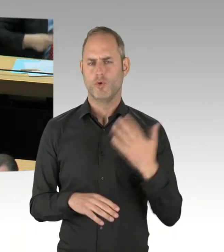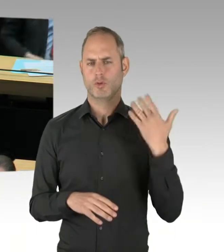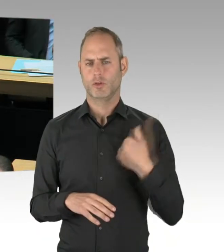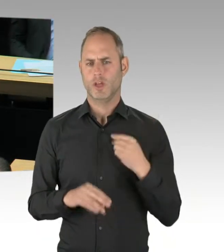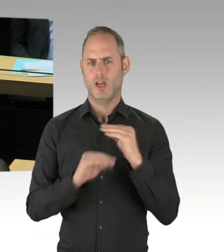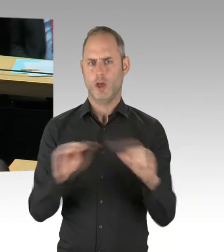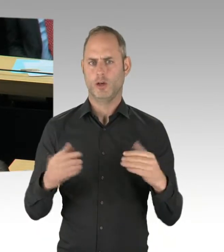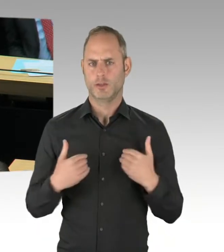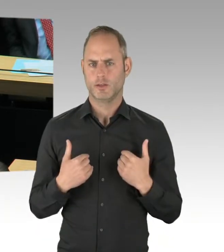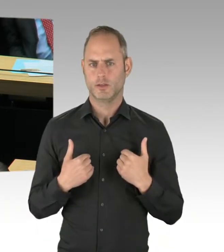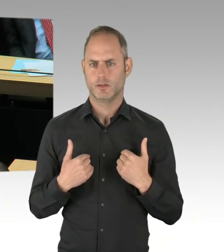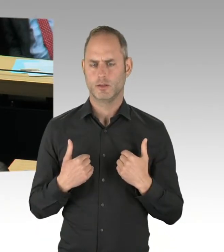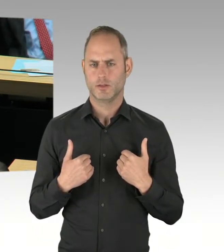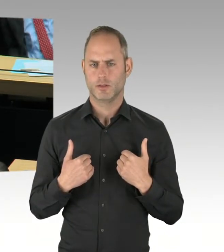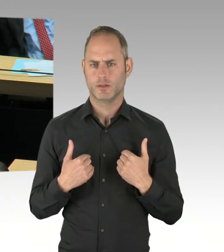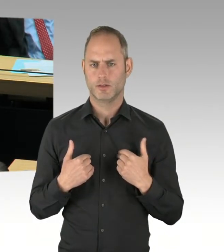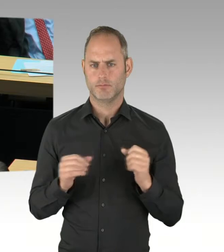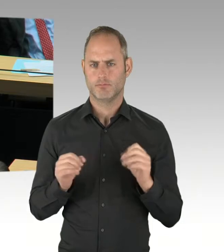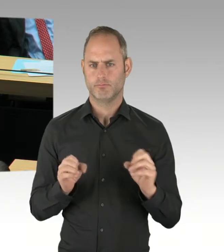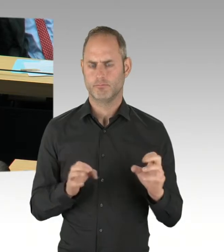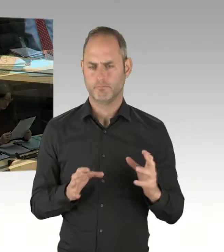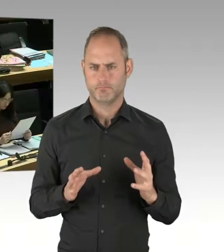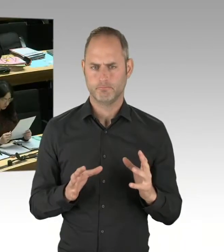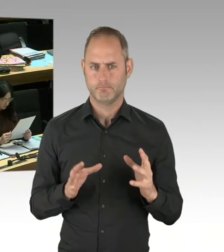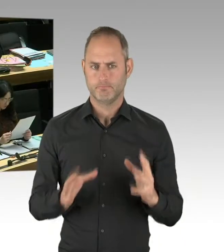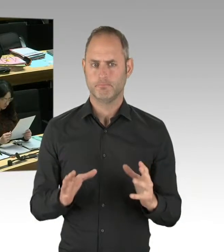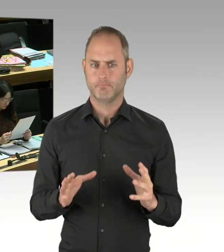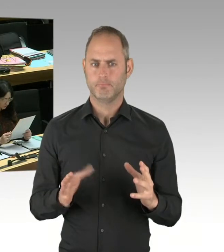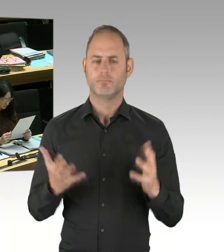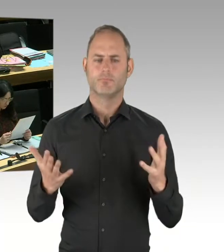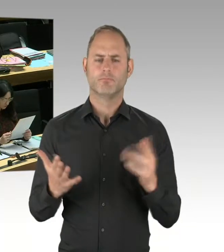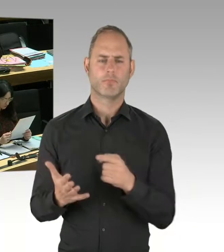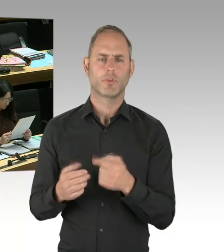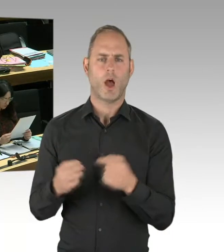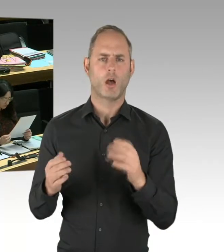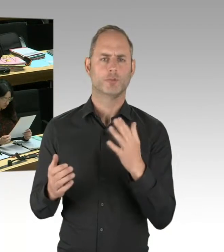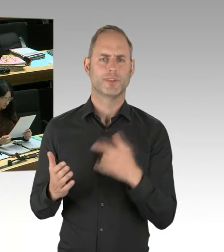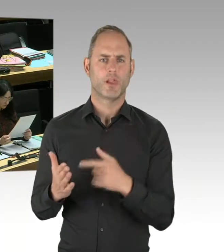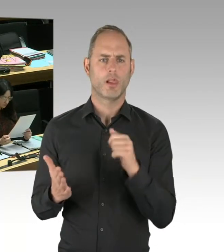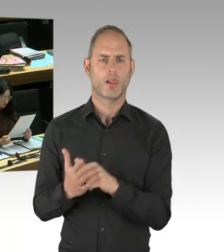Wir haben folgende Situation: Seit mehr als 20 Jahren steigt die Zahl der Salafisten,